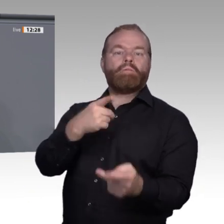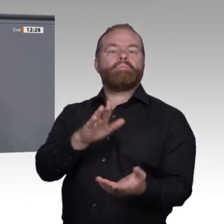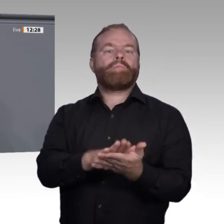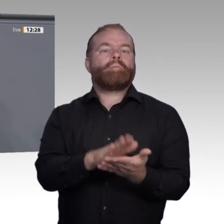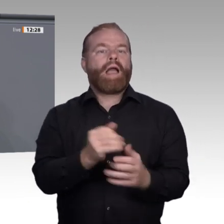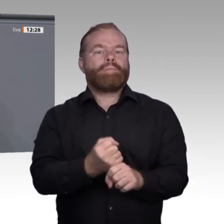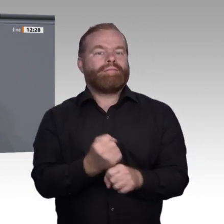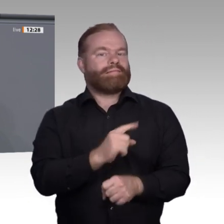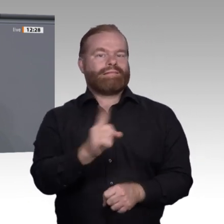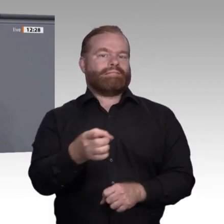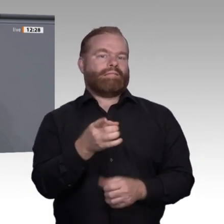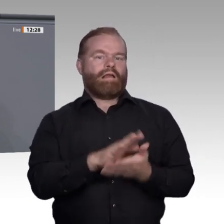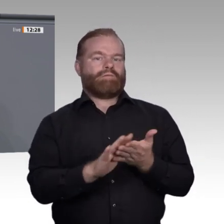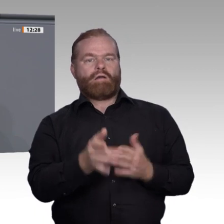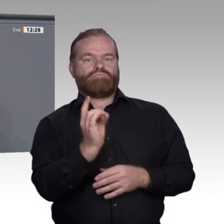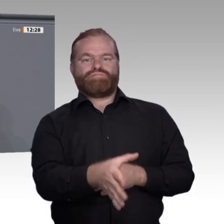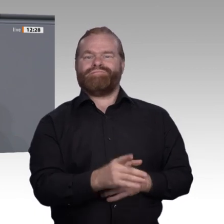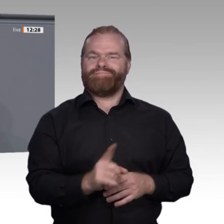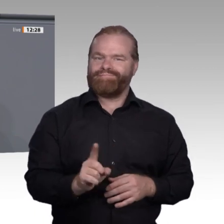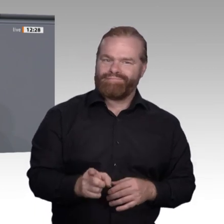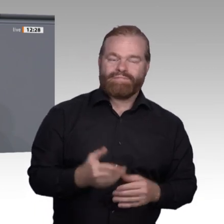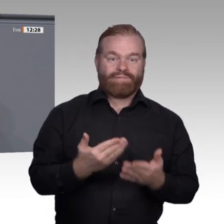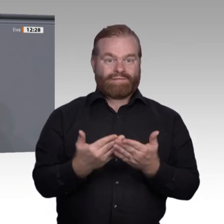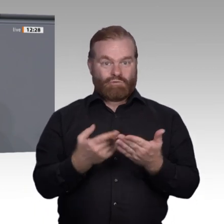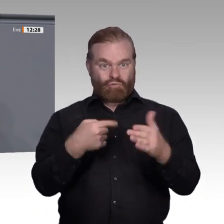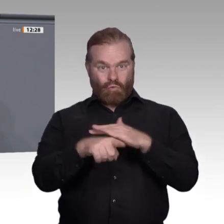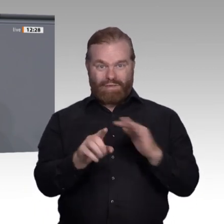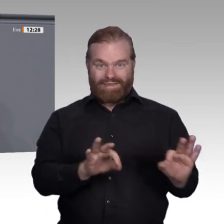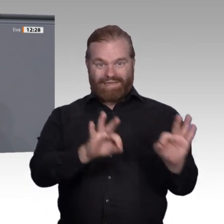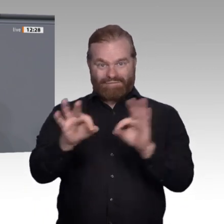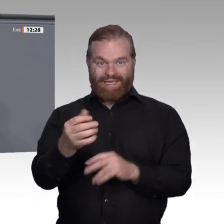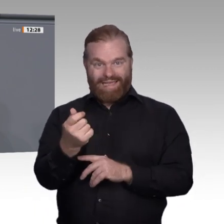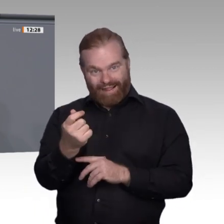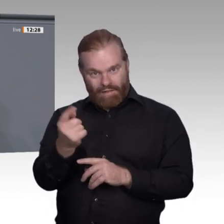müssen viel stärker mitentscheiden können, wenn es darum geht, wie Arbeit organisiert